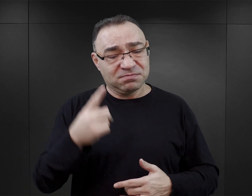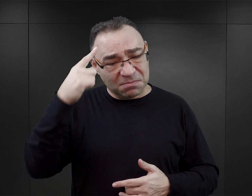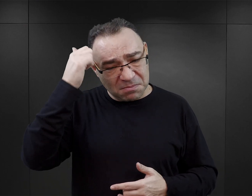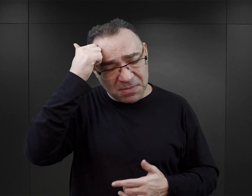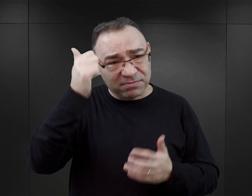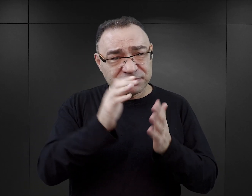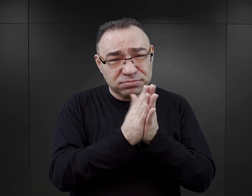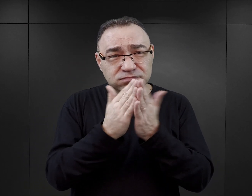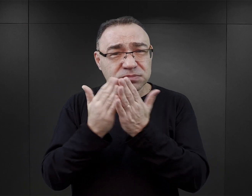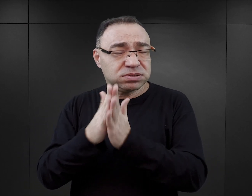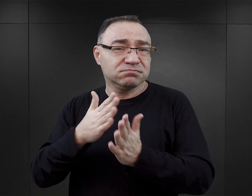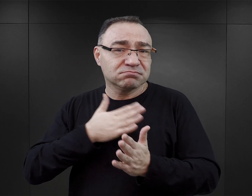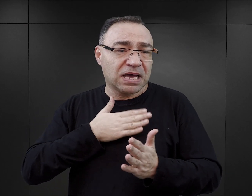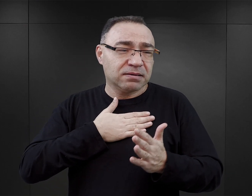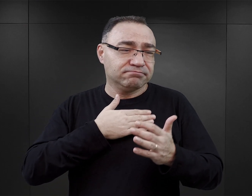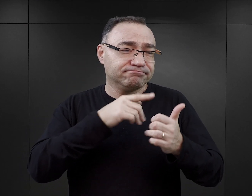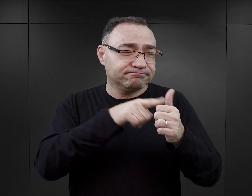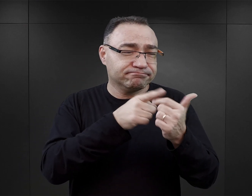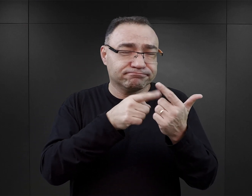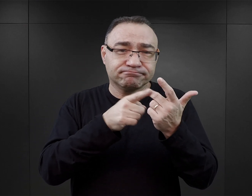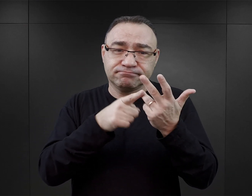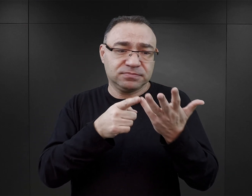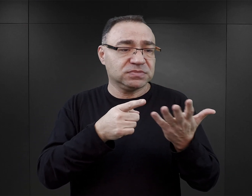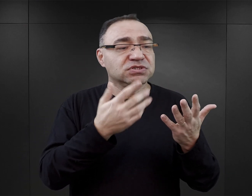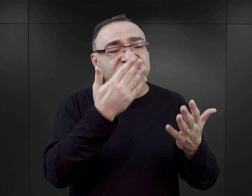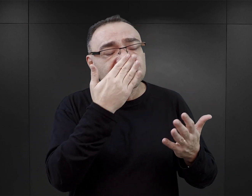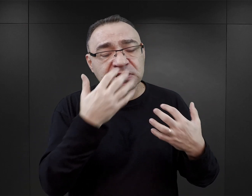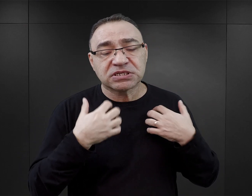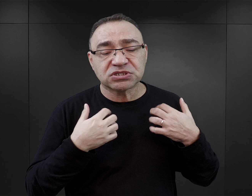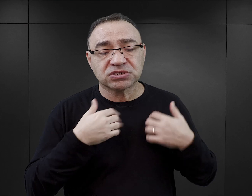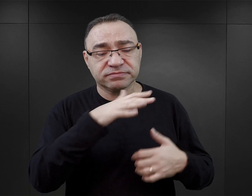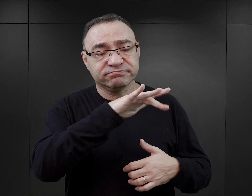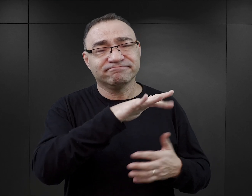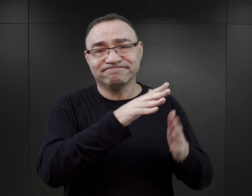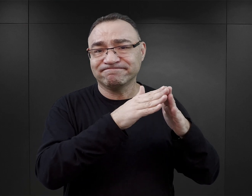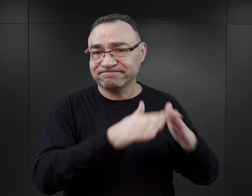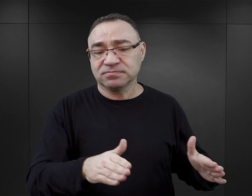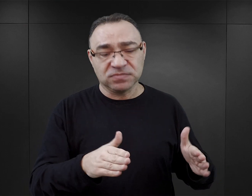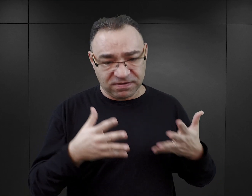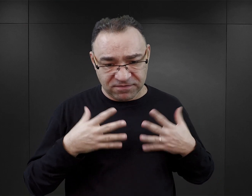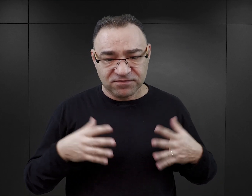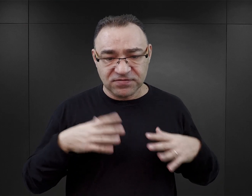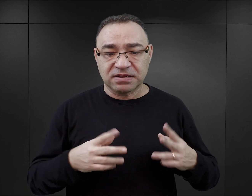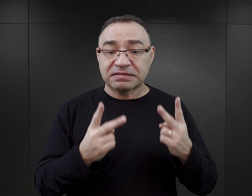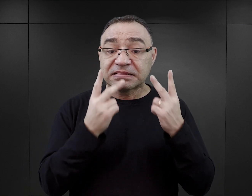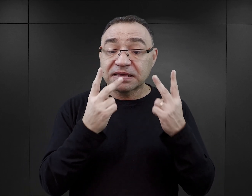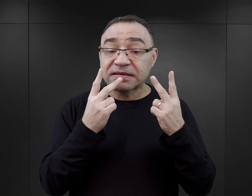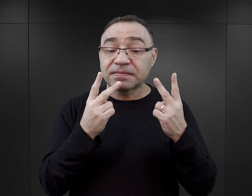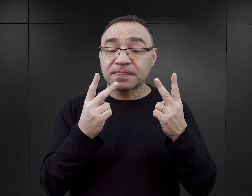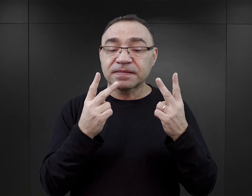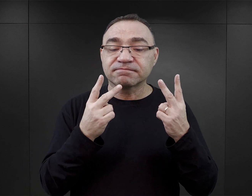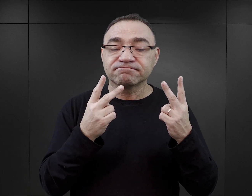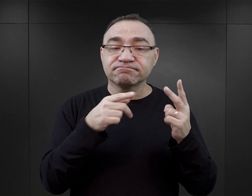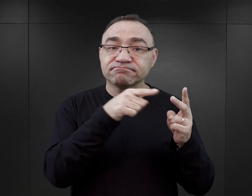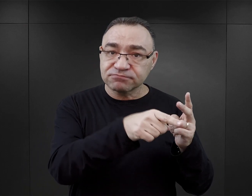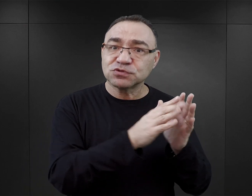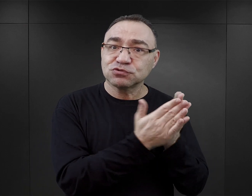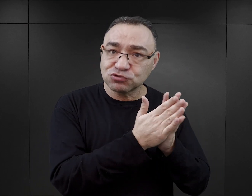Tak naprawdę każdy aspekt obozowej rzeczywistości. Więc z całą pewnością polecałabym przede wszystkim sięgnięcie do tych publikacji,